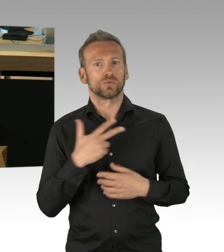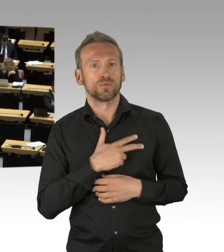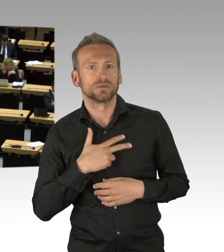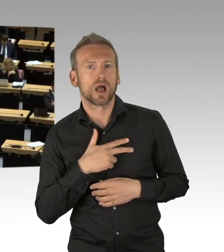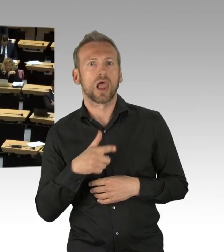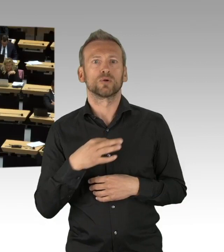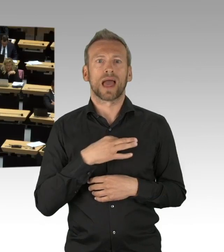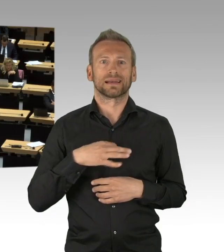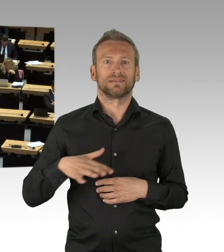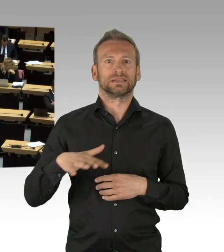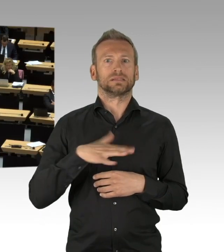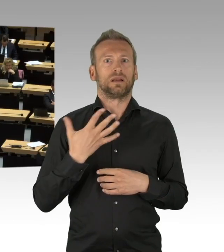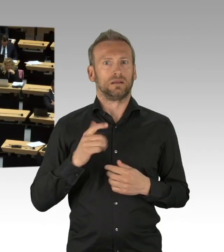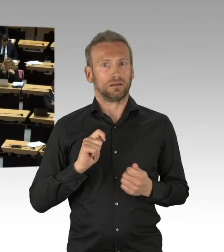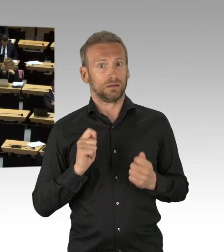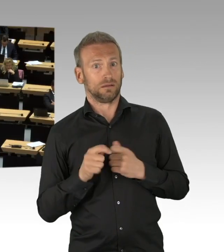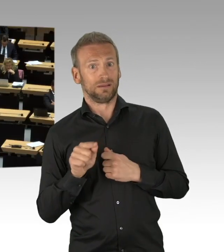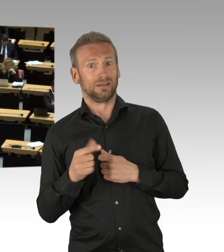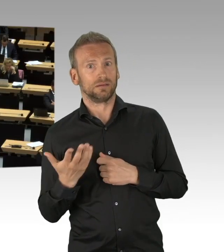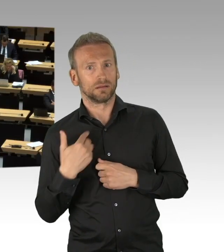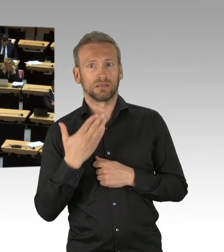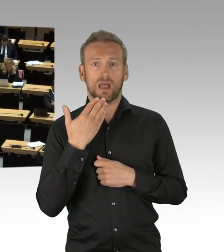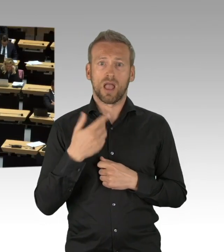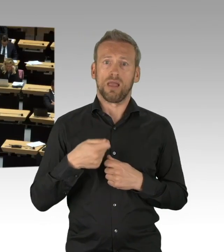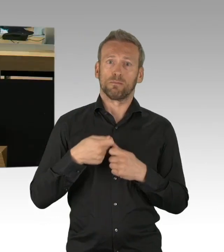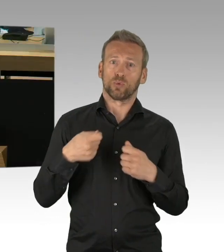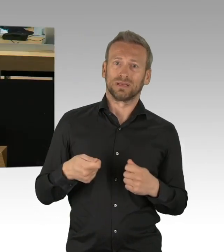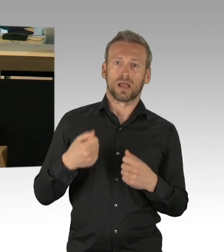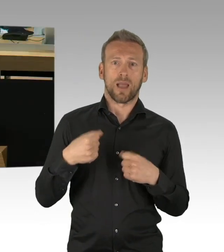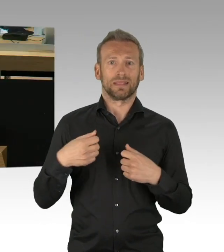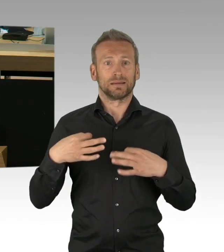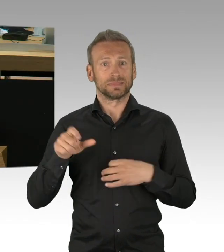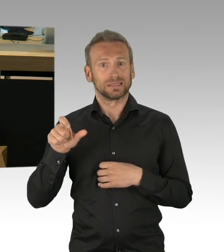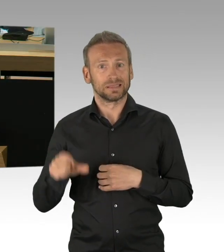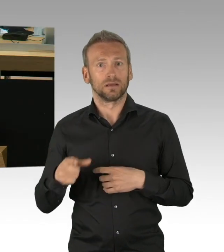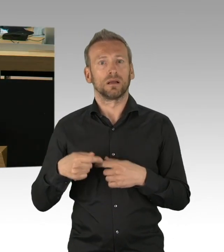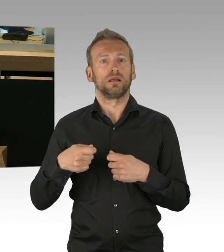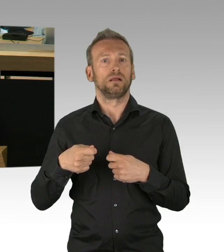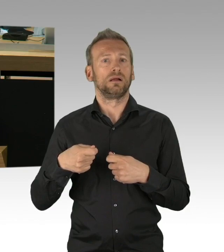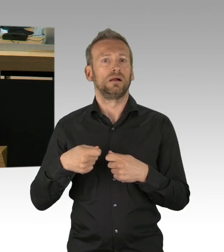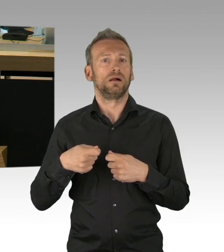die hier mit Einnahmeausfällen leider zu kämpfen haben in der nächsten Zeit. Insofern meine sehr geehrten Damen und Herren,